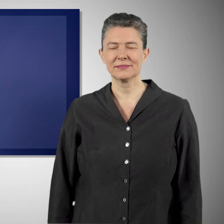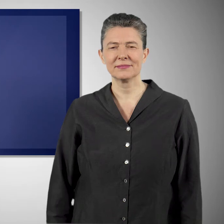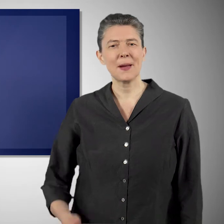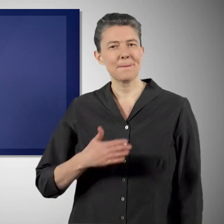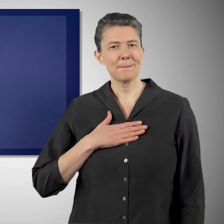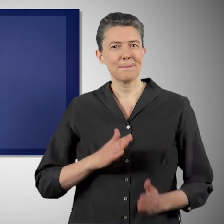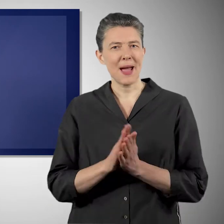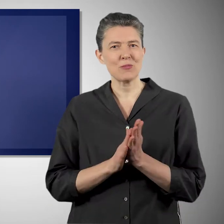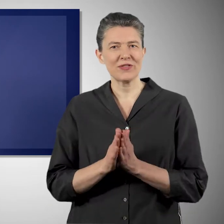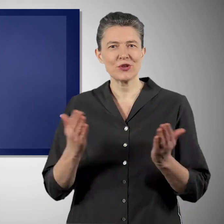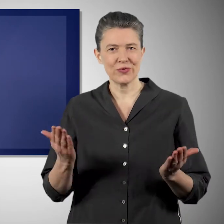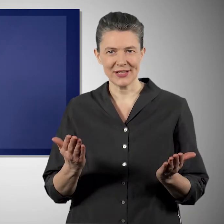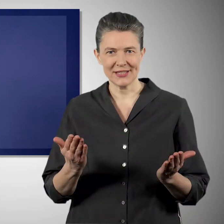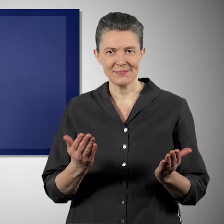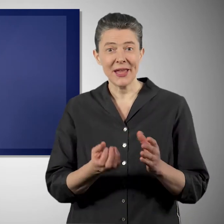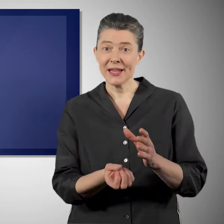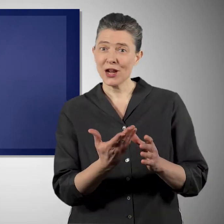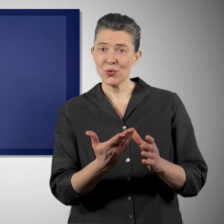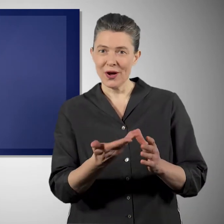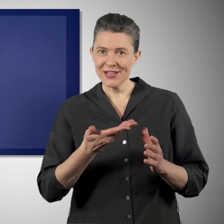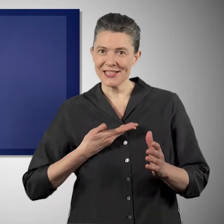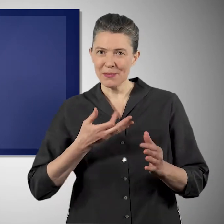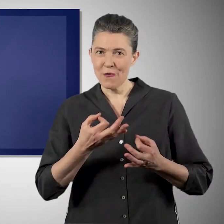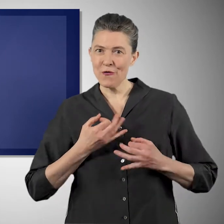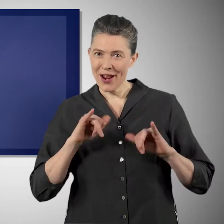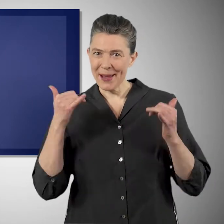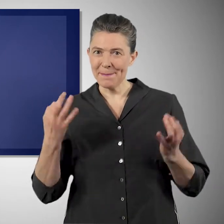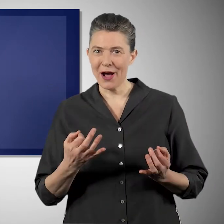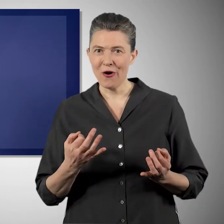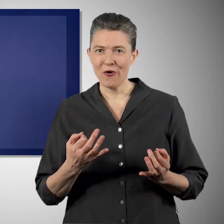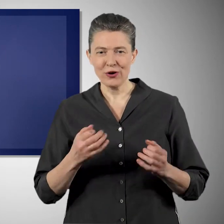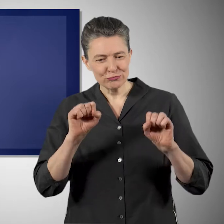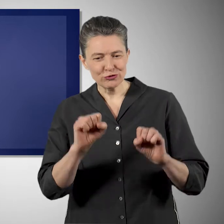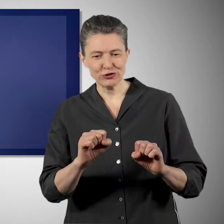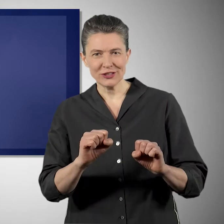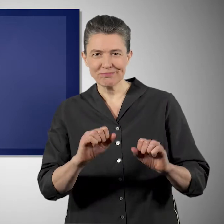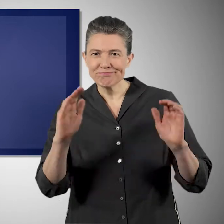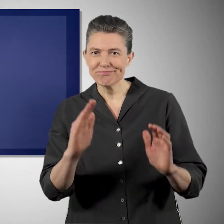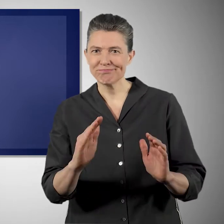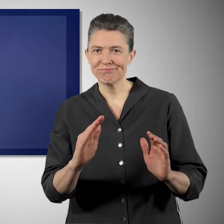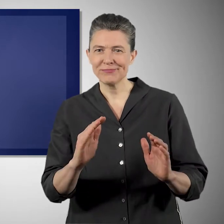Mich treibt an, dass wir die natürlichen Lebensgrundlagen für unsere Kinder, für die Enkel, für die nachkommenden Generationen